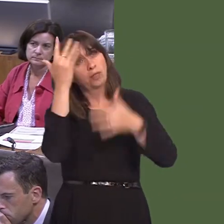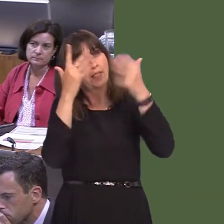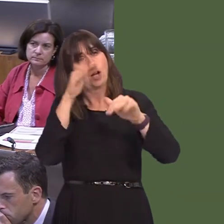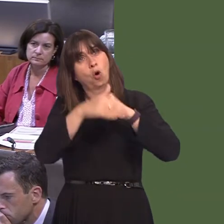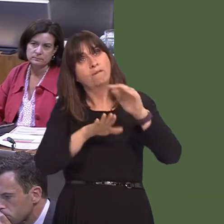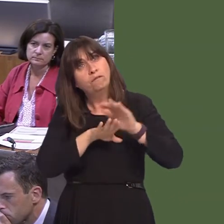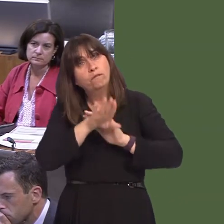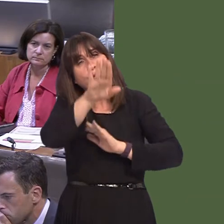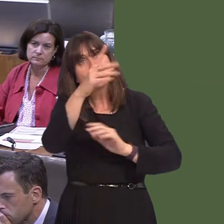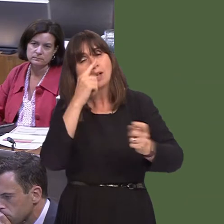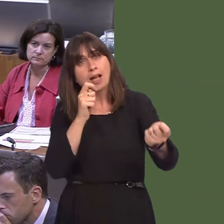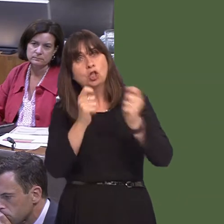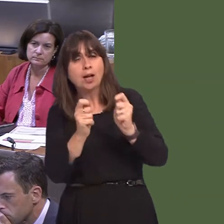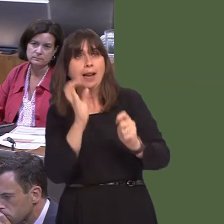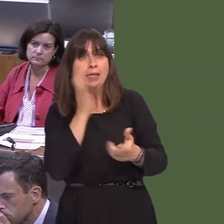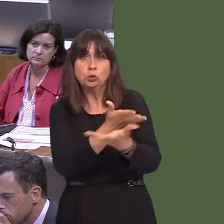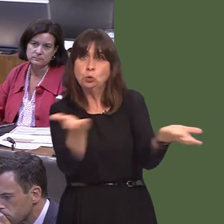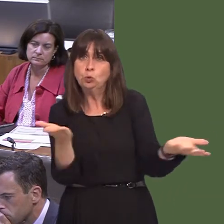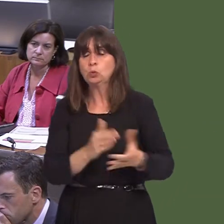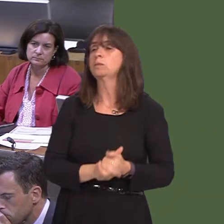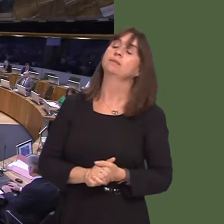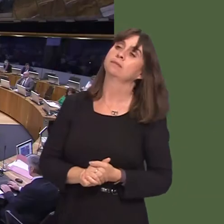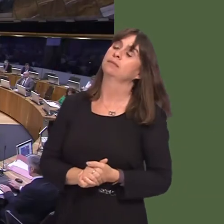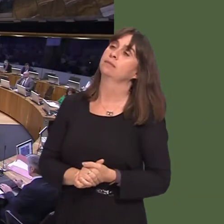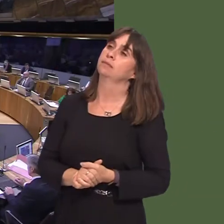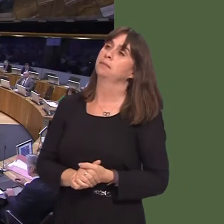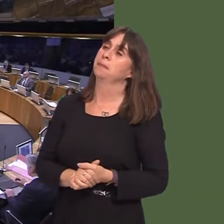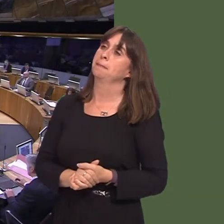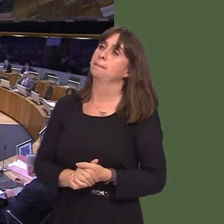Hywel Dda yn cynnal ymgynghoriad ar hyn o bryd ynghylch cynigion i drawsnewid gwasanaethau